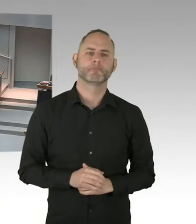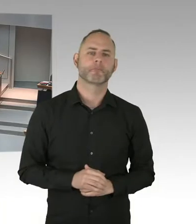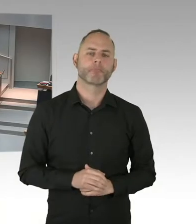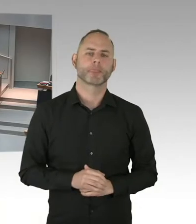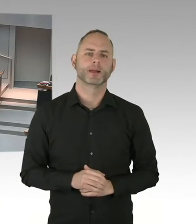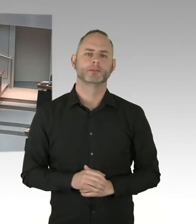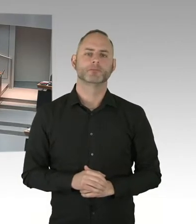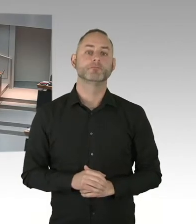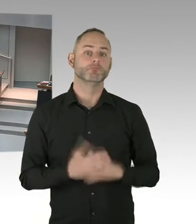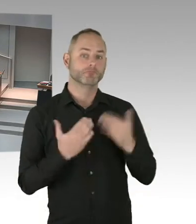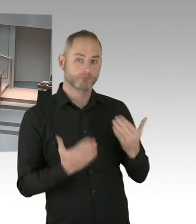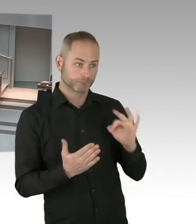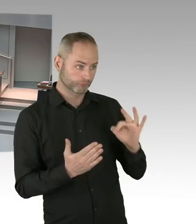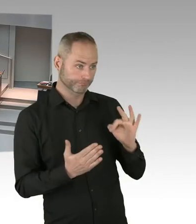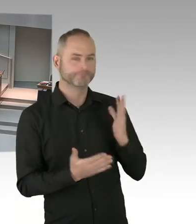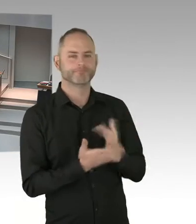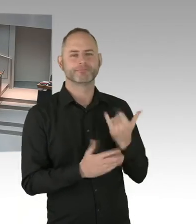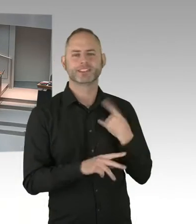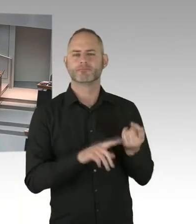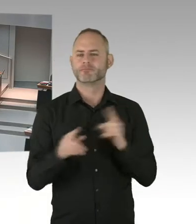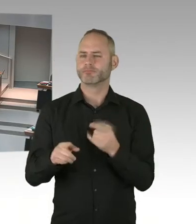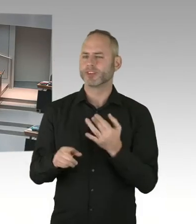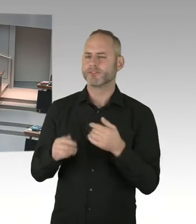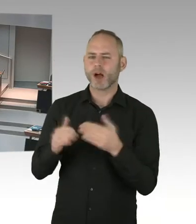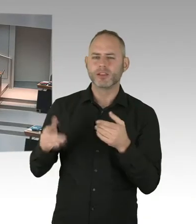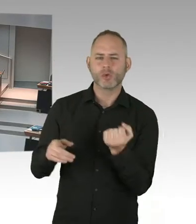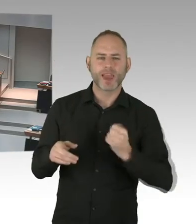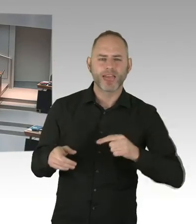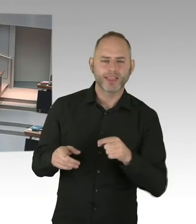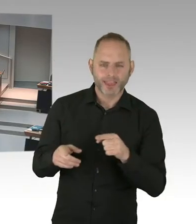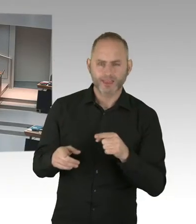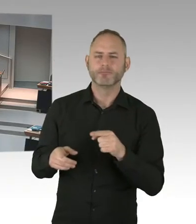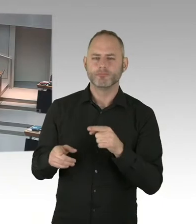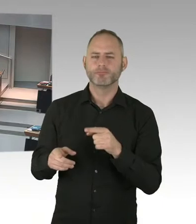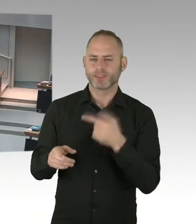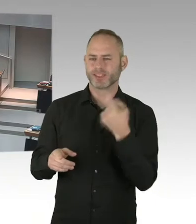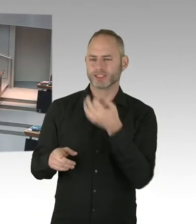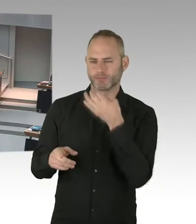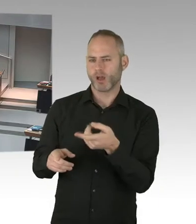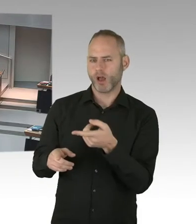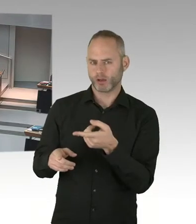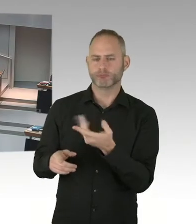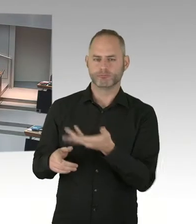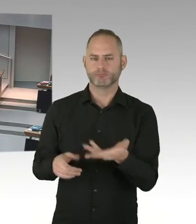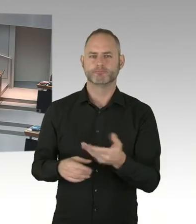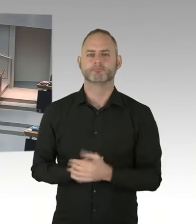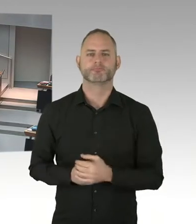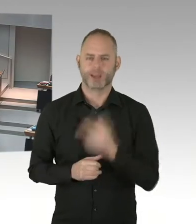Wo stehen wir da im Moment? (Präsidium) Frau Senatorin Kolat, bitteschön. (Sprecherwechsel) Ja, sehr geehrter Herr Präsident,